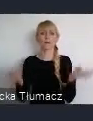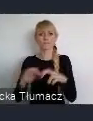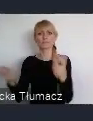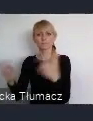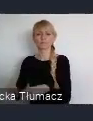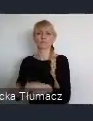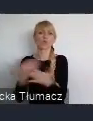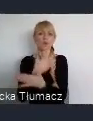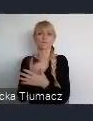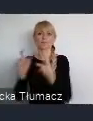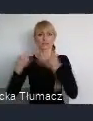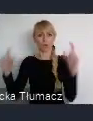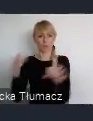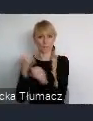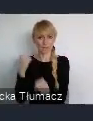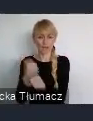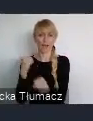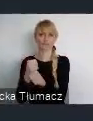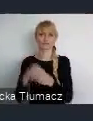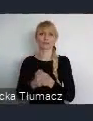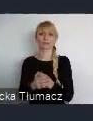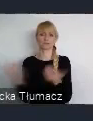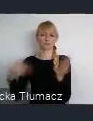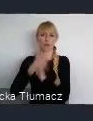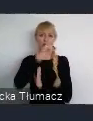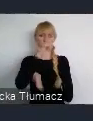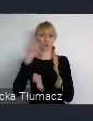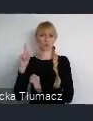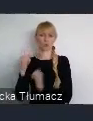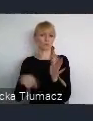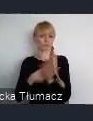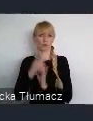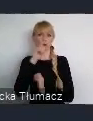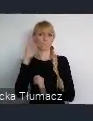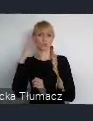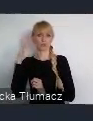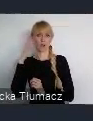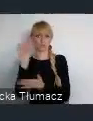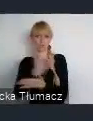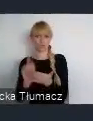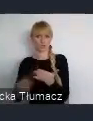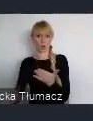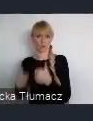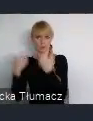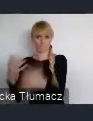bo wtedy to właśnie była, nowa jakość życia dla mieszkańców Śląska.